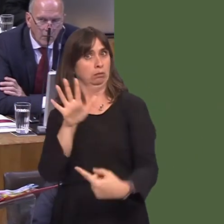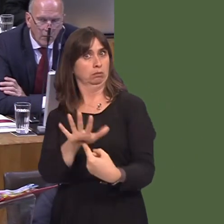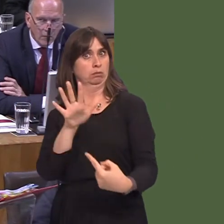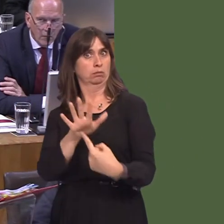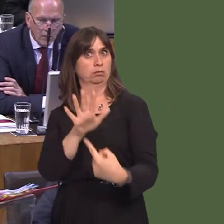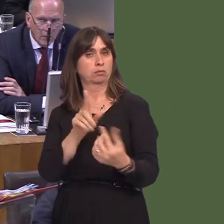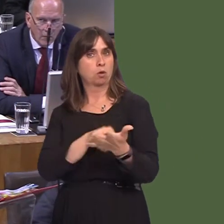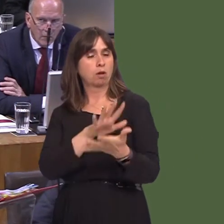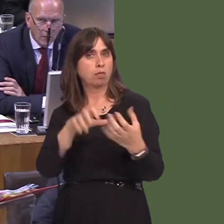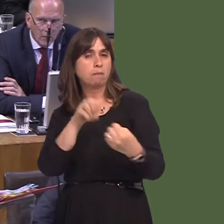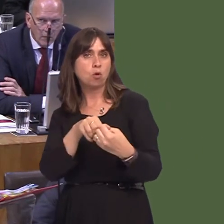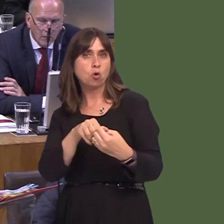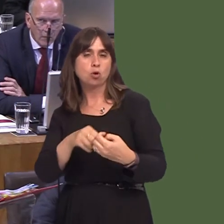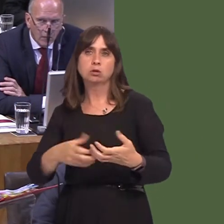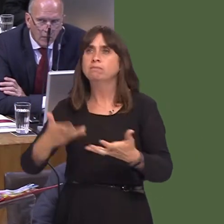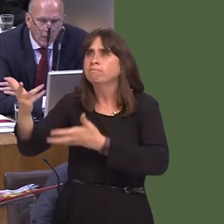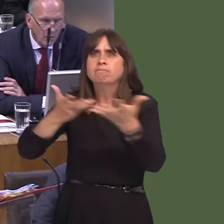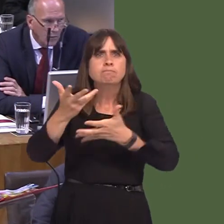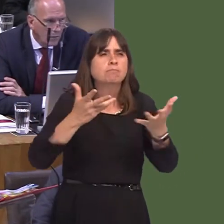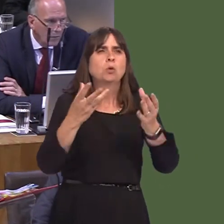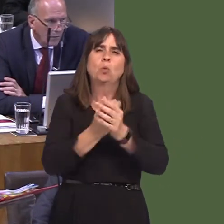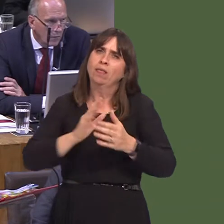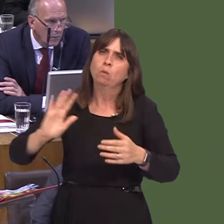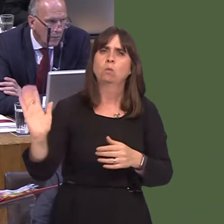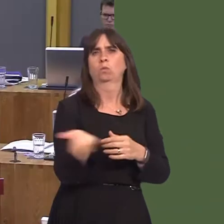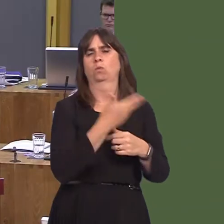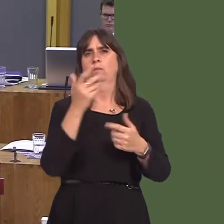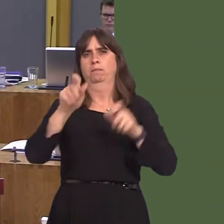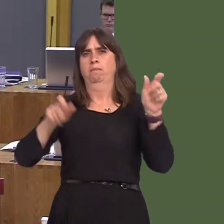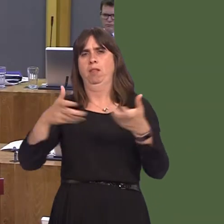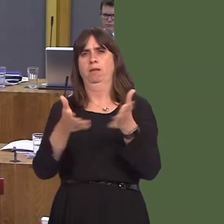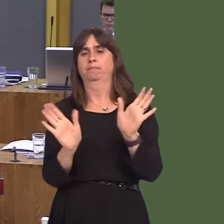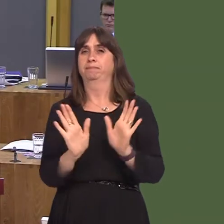maximises all opportunities to engage with the public.